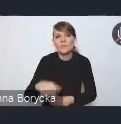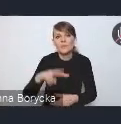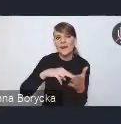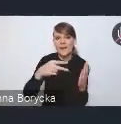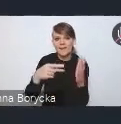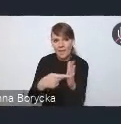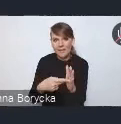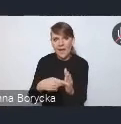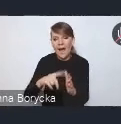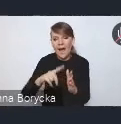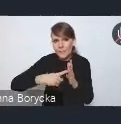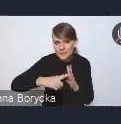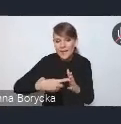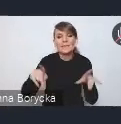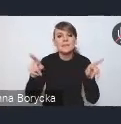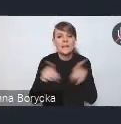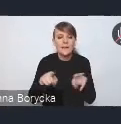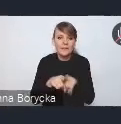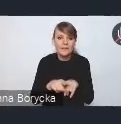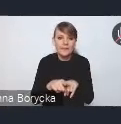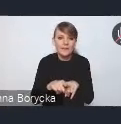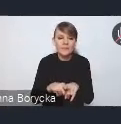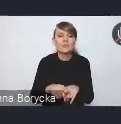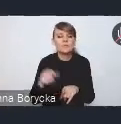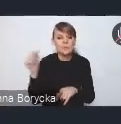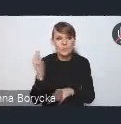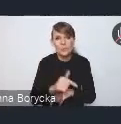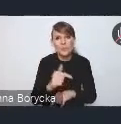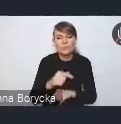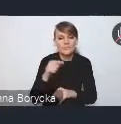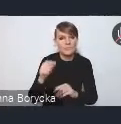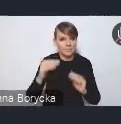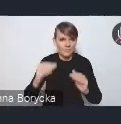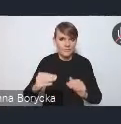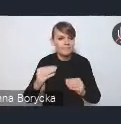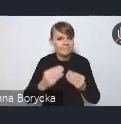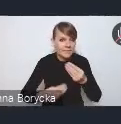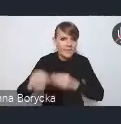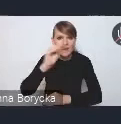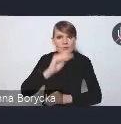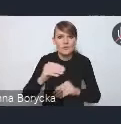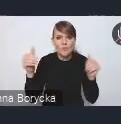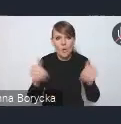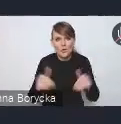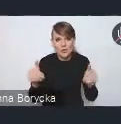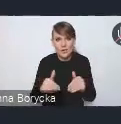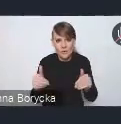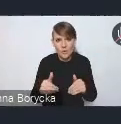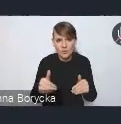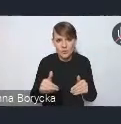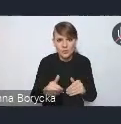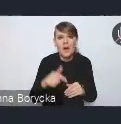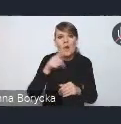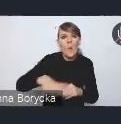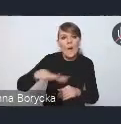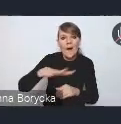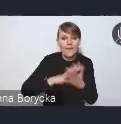a także na potrzebę podnoszenia możliwości lokalnych rynków pracy.